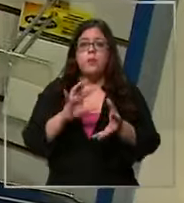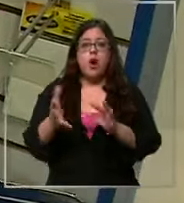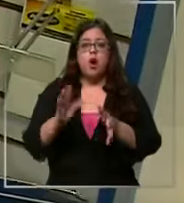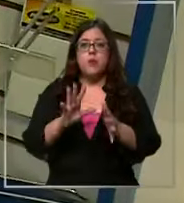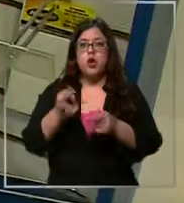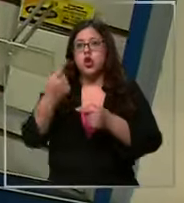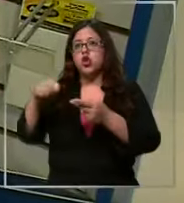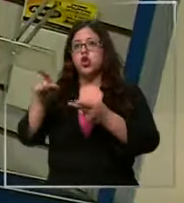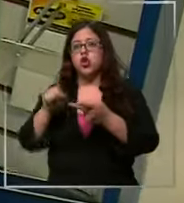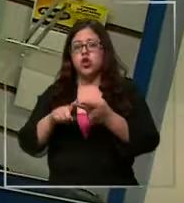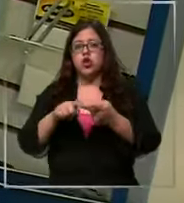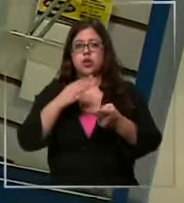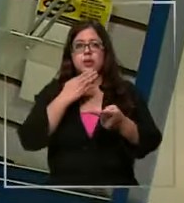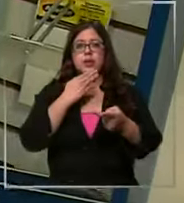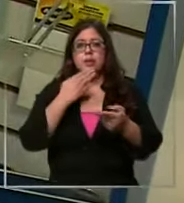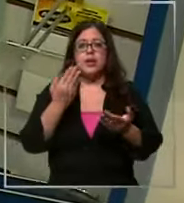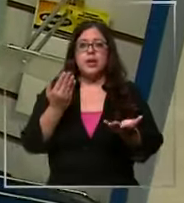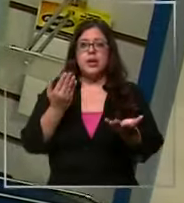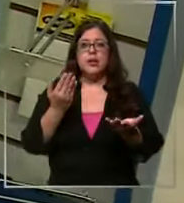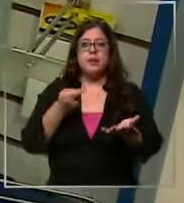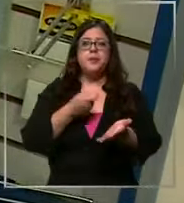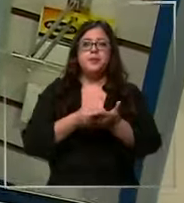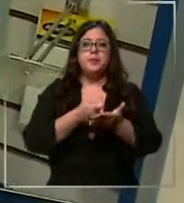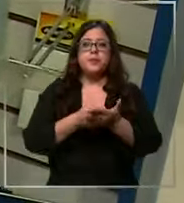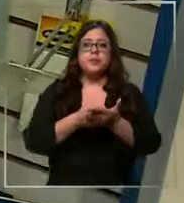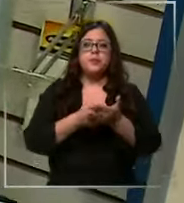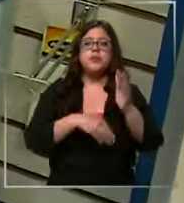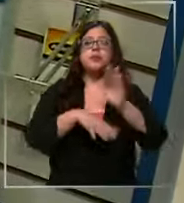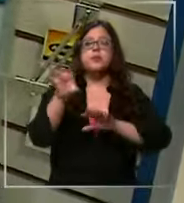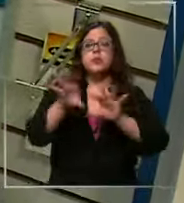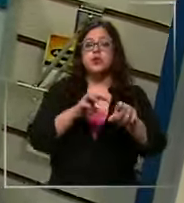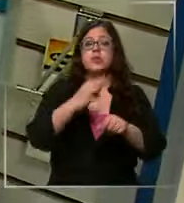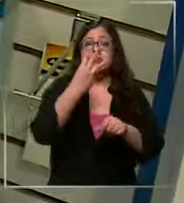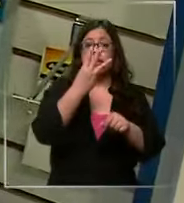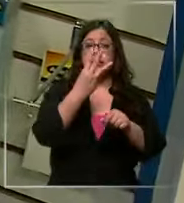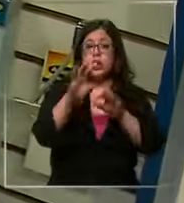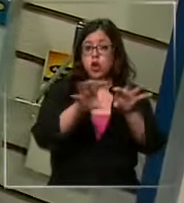que tenemos también es que también pueden comprar por mayor desde tres productos en adelante ya son